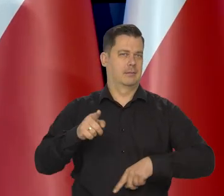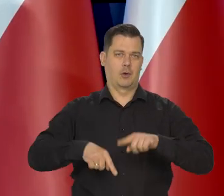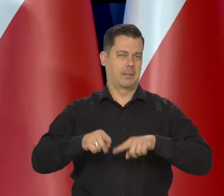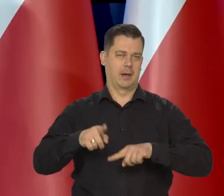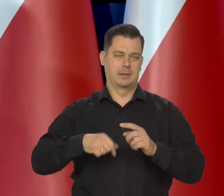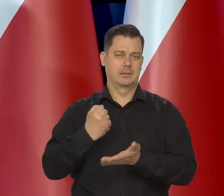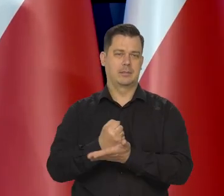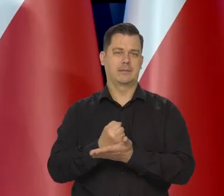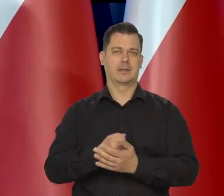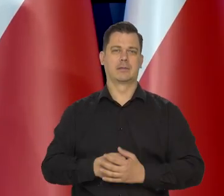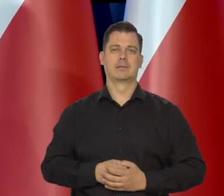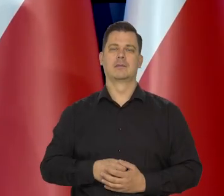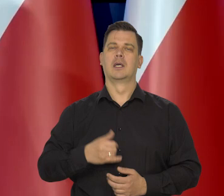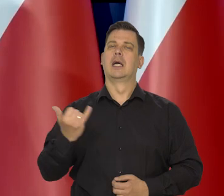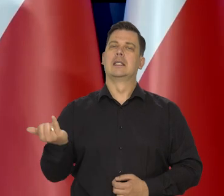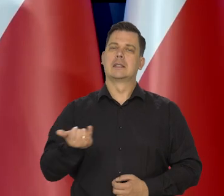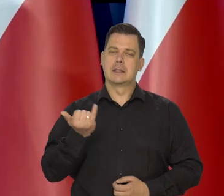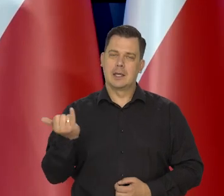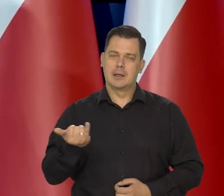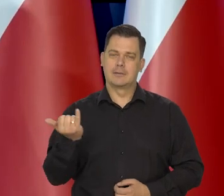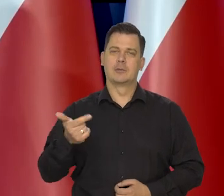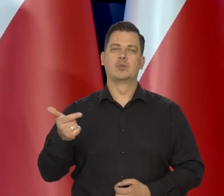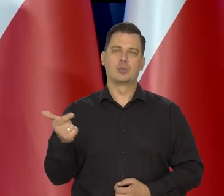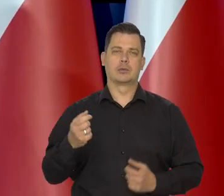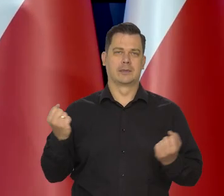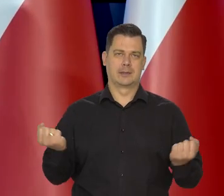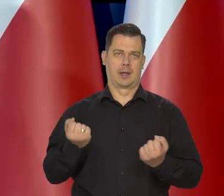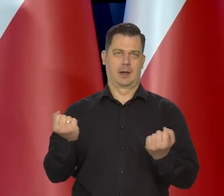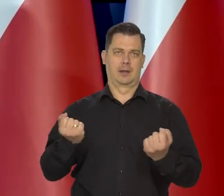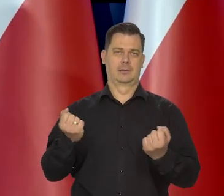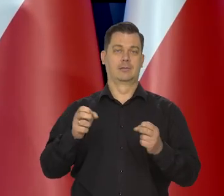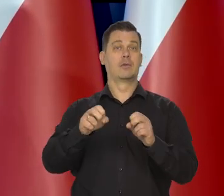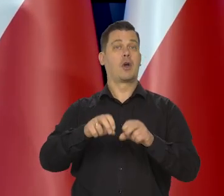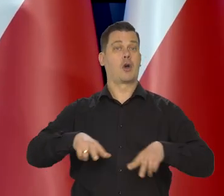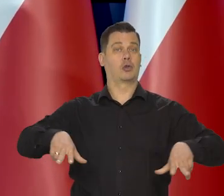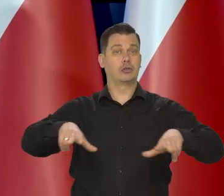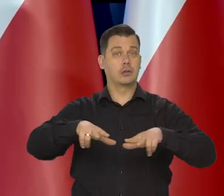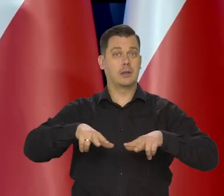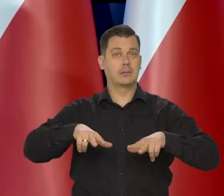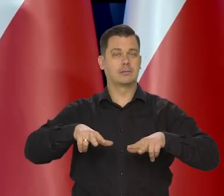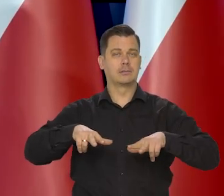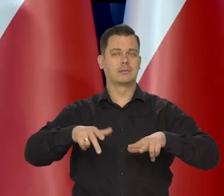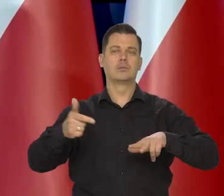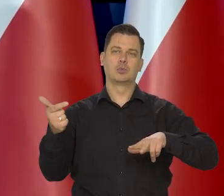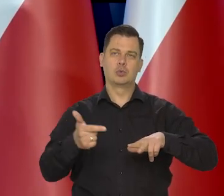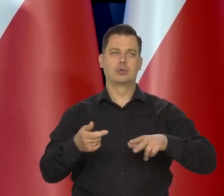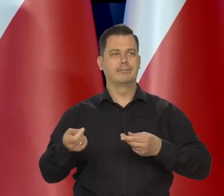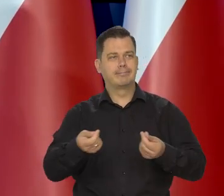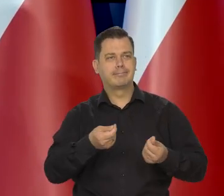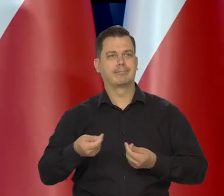Zawsze powinniśmy się starać, żeby rodzina dawała sobie radę